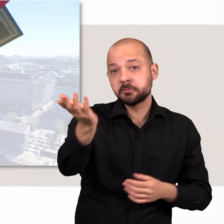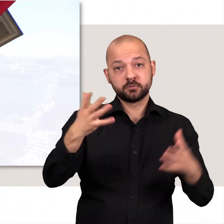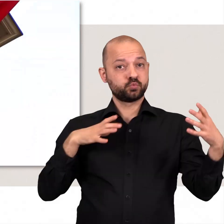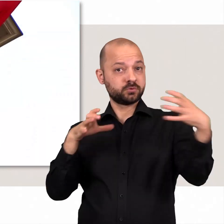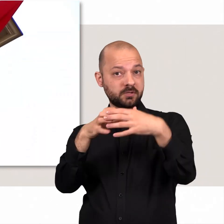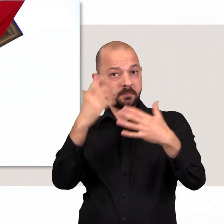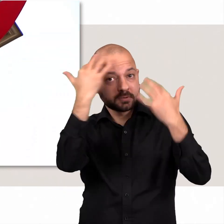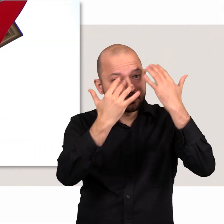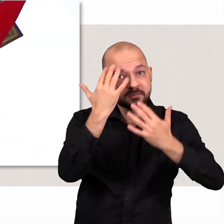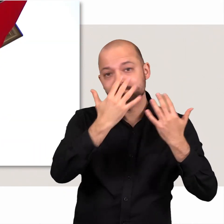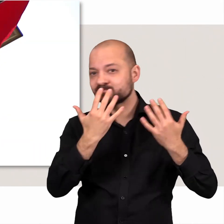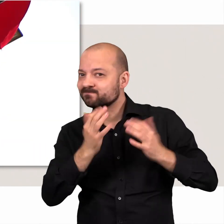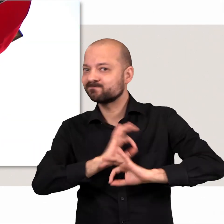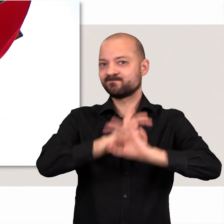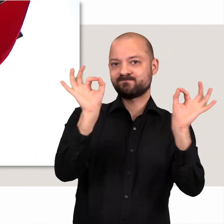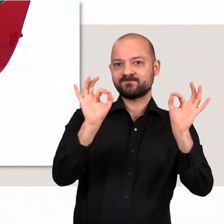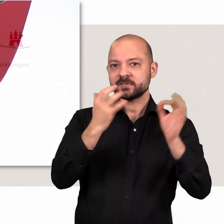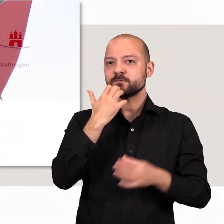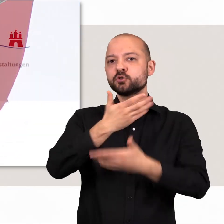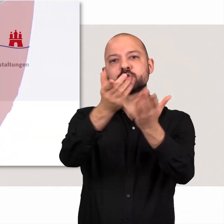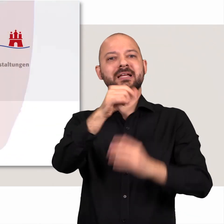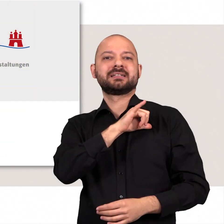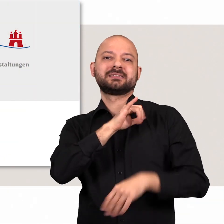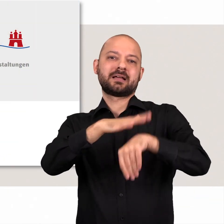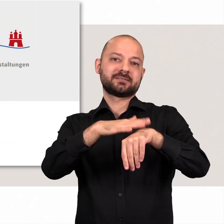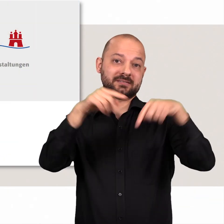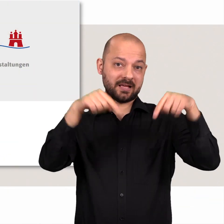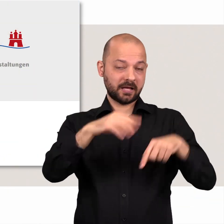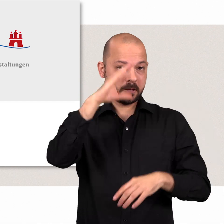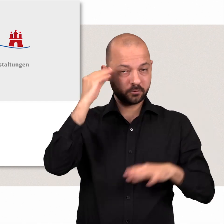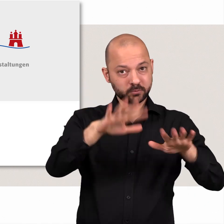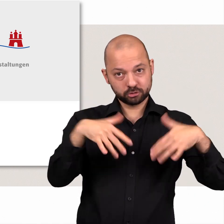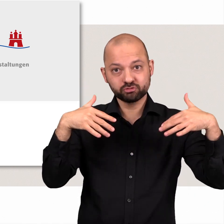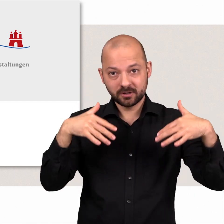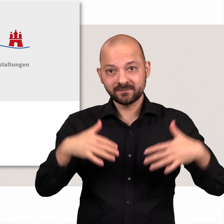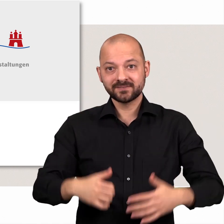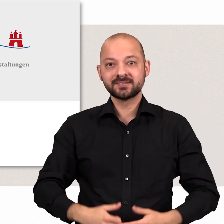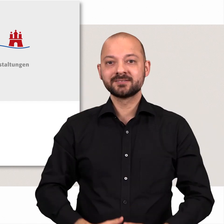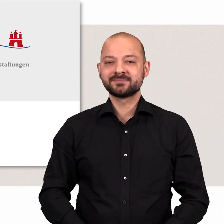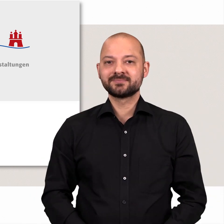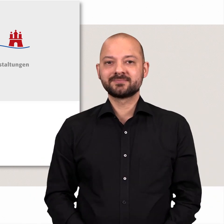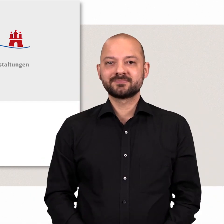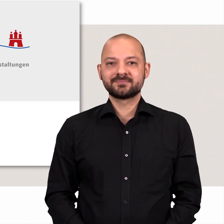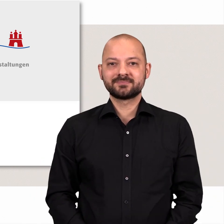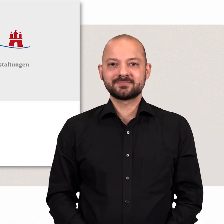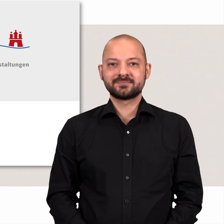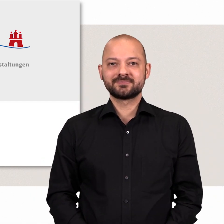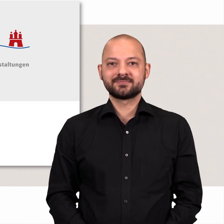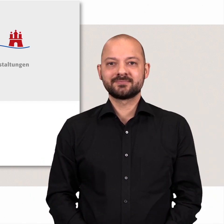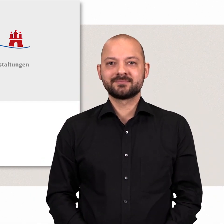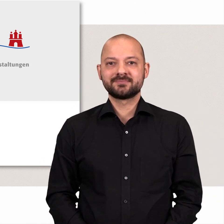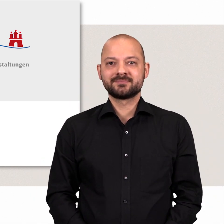Gehen Sie mit uns gemeinsam auf die Suche. Wir wünschen Ihnen eine interessante Zeit in der Hamburgischen Bürgerschaft!